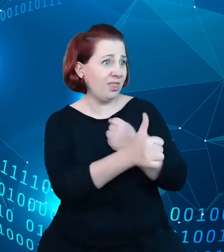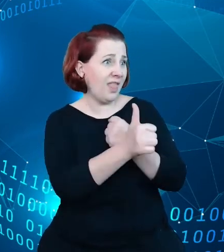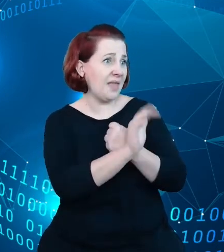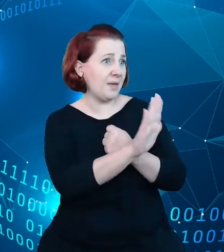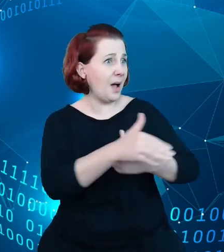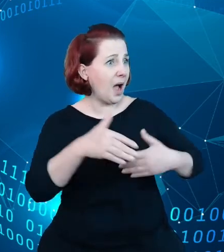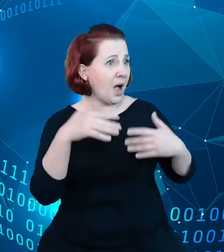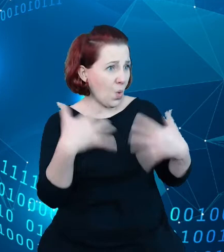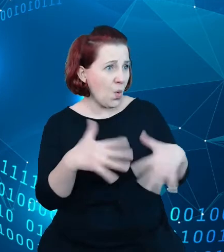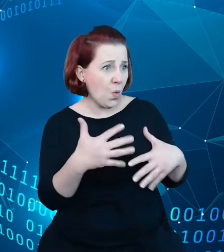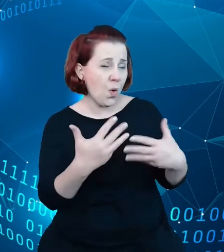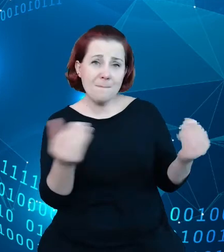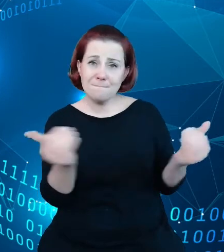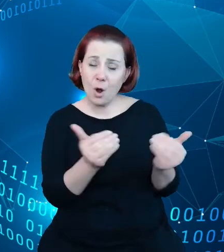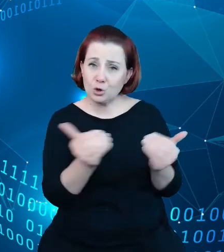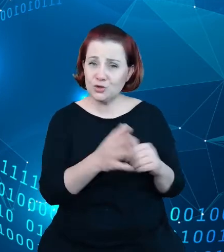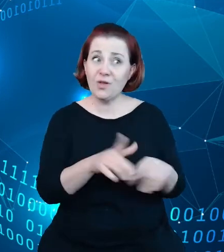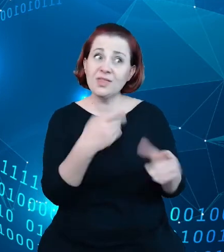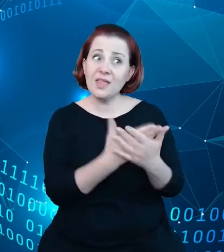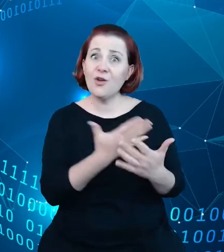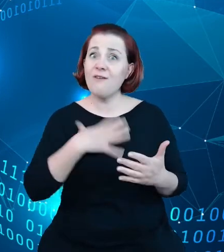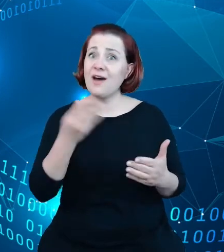zainwestować w rozwój tych danych oraz poprawy ich jakości.